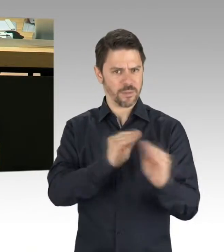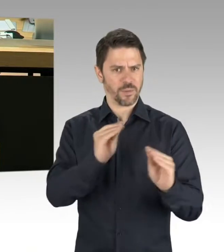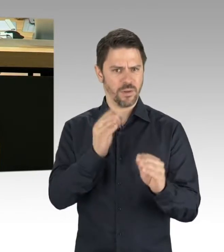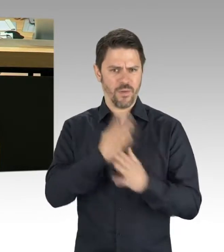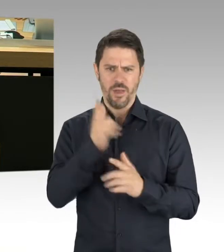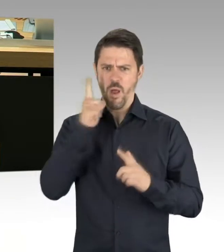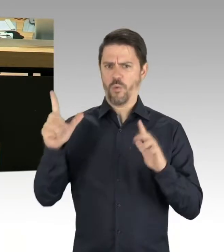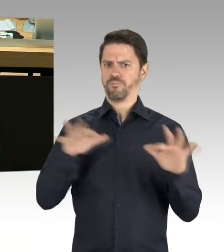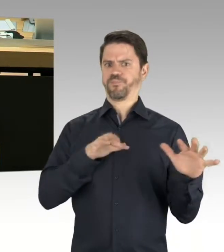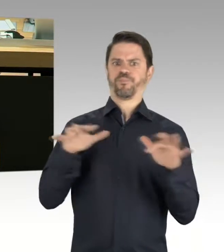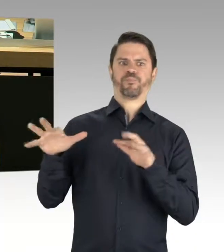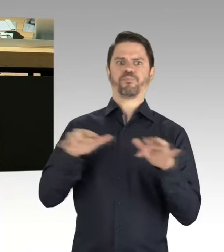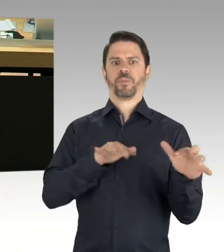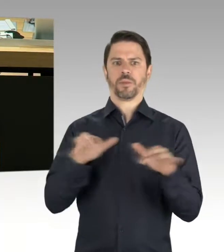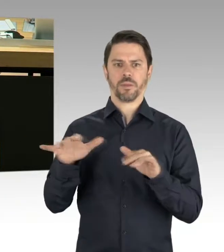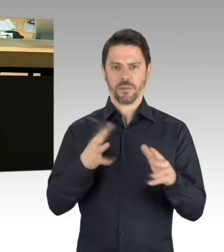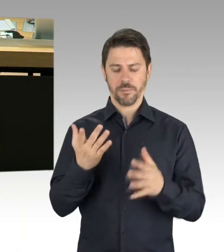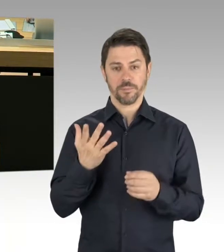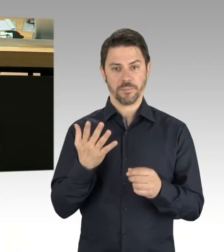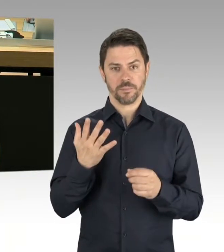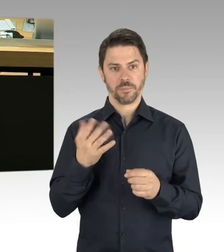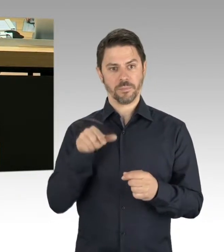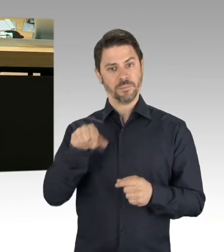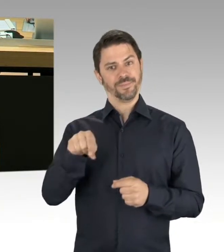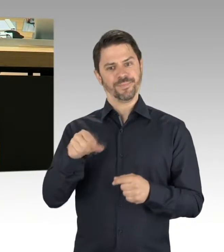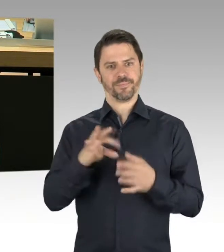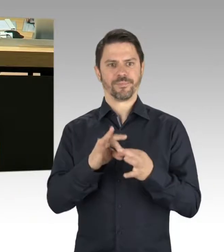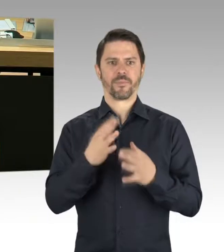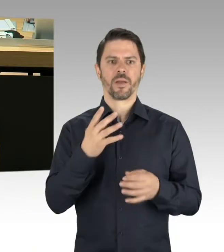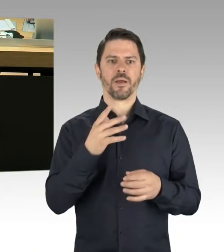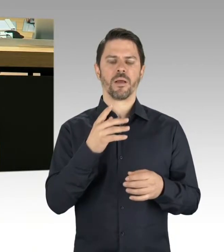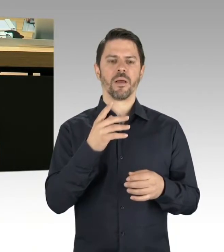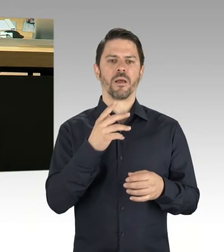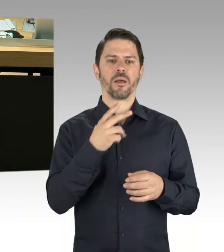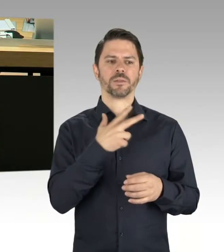Welche konkreten Pläne zur Umsetzung der Enteignung des BMW-Werkes gibt es